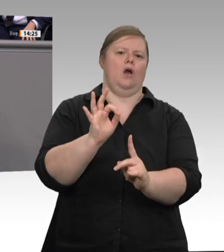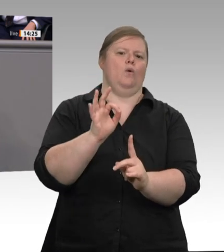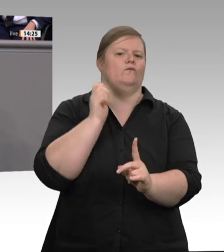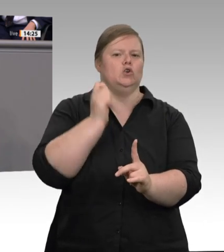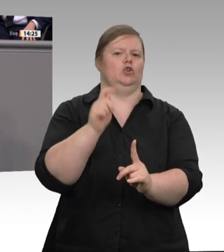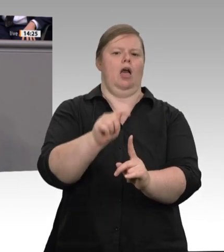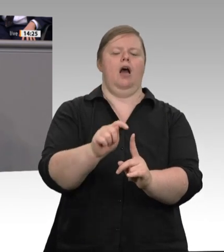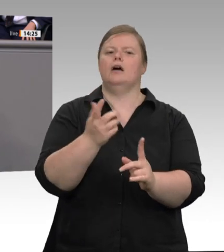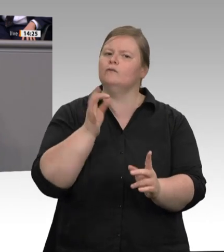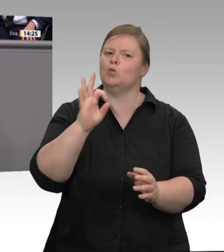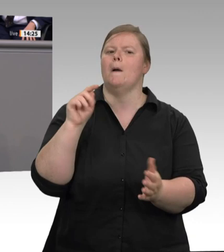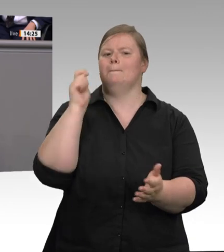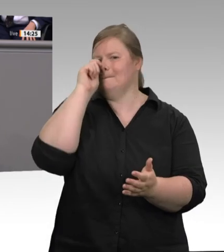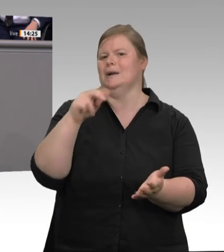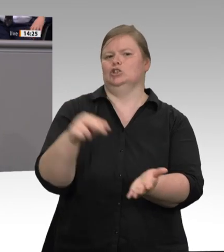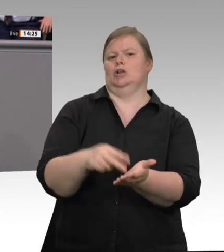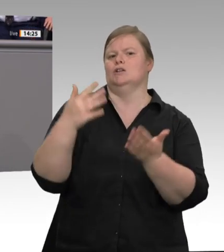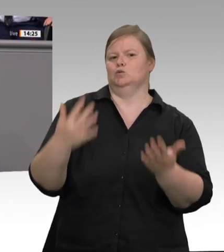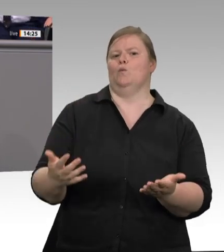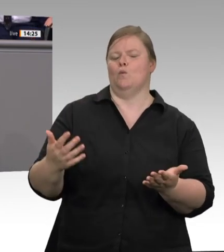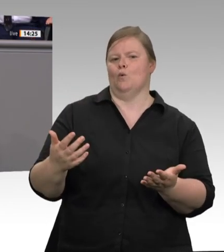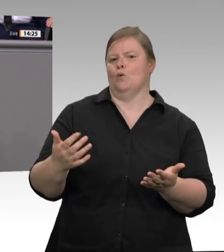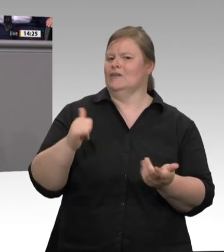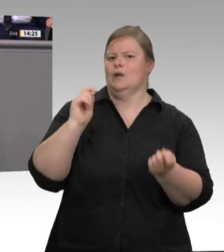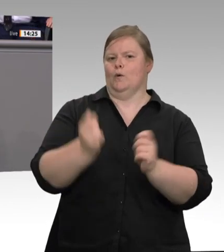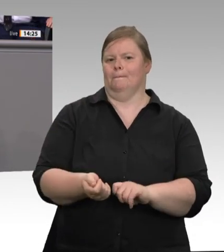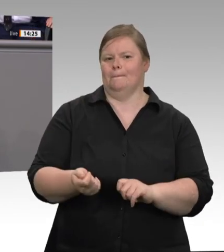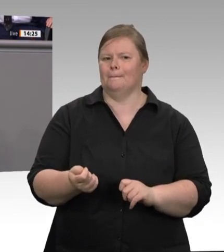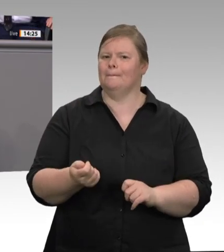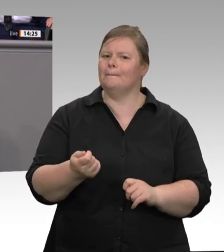auf private Sammelunterkünfte. Drittens: verpflichtende digitale Zeiterfassung. Und